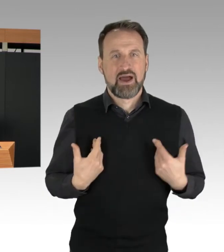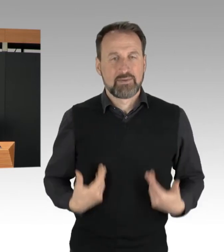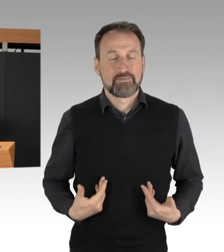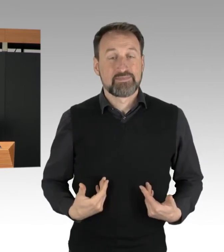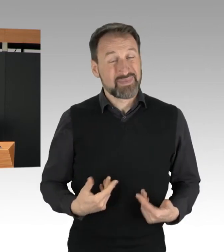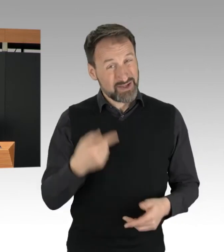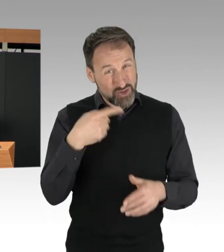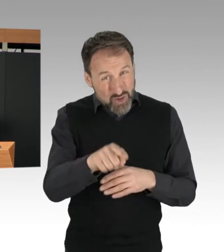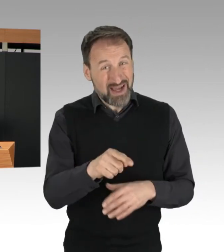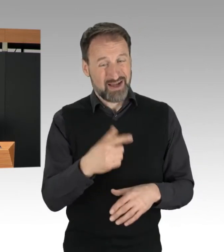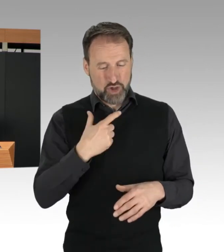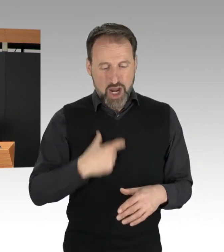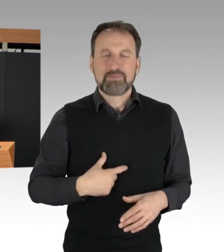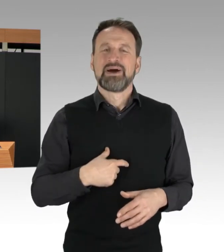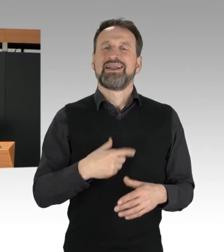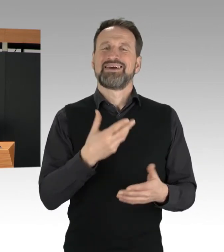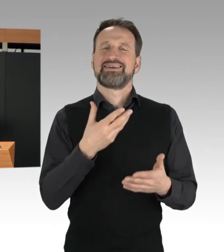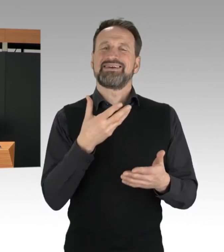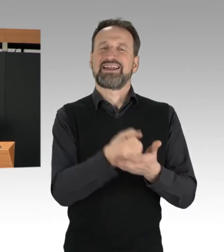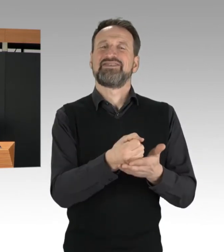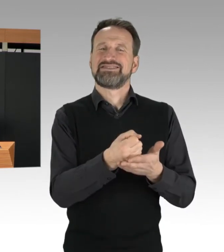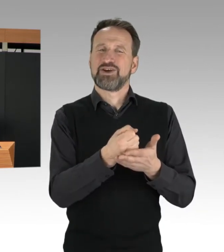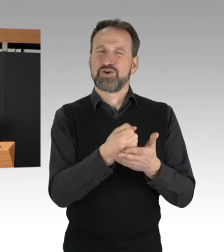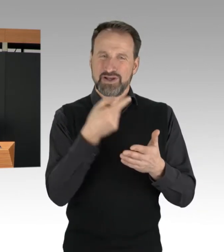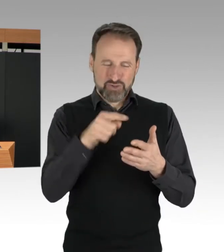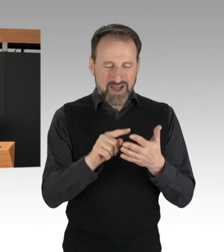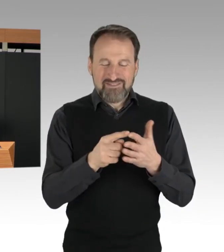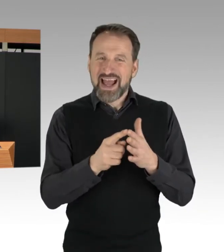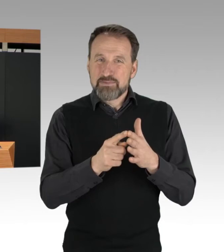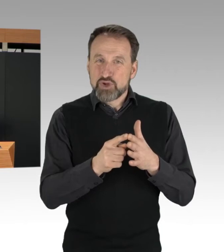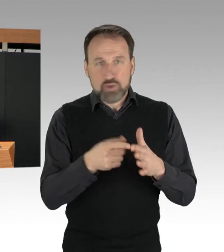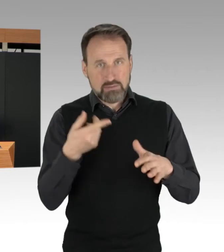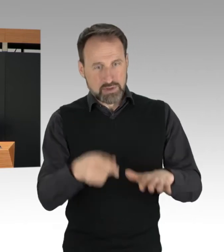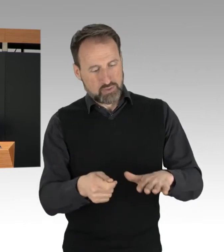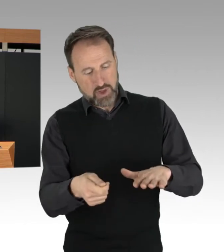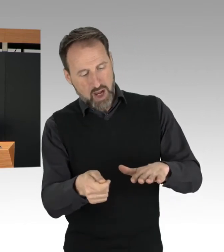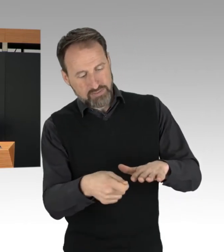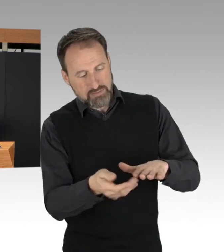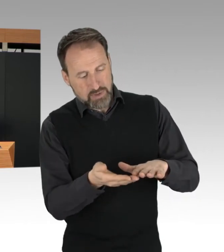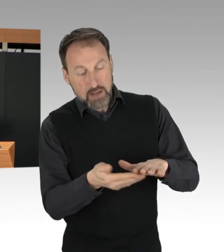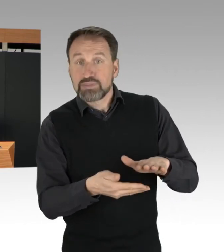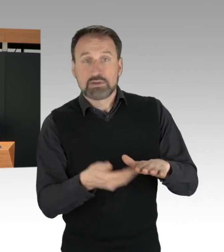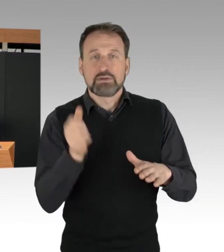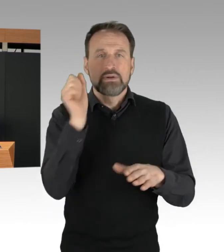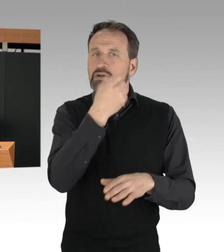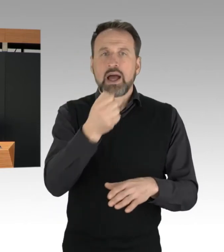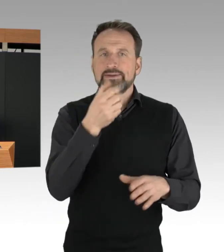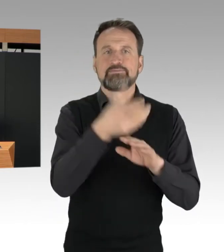können die Personalien nicht, zumindest nur erschwert aufgenommen werden. Die Innenministerkonferenz